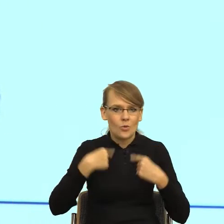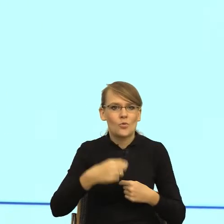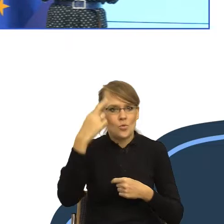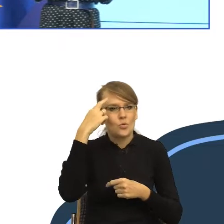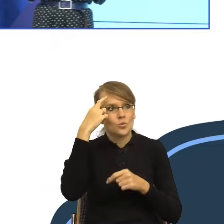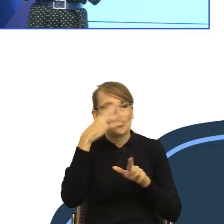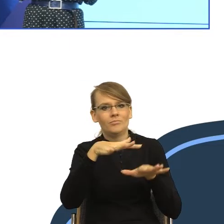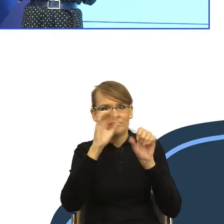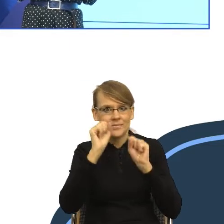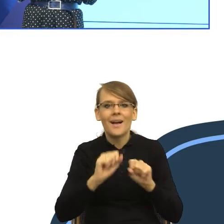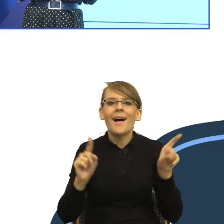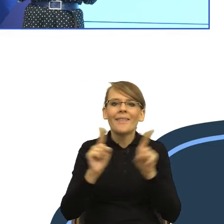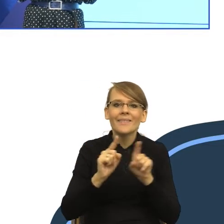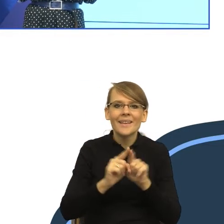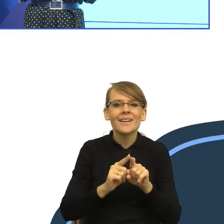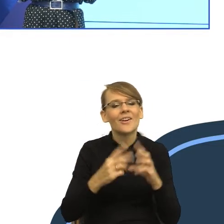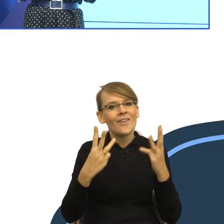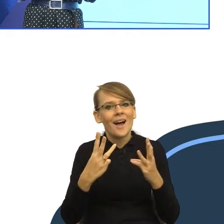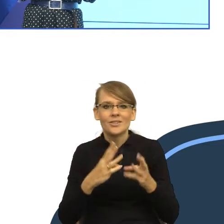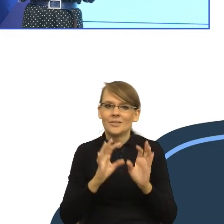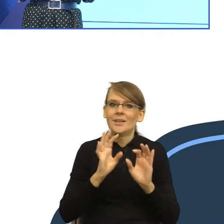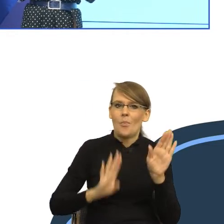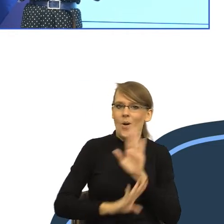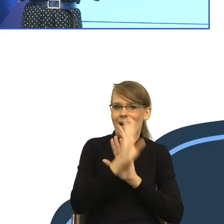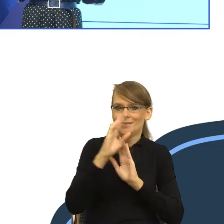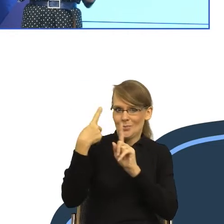zrobić dobre wrażenie, to znaczy, aby urząd albo ministerstwo,